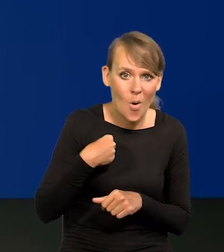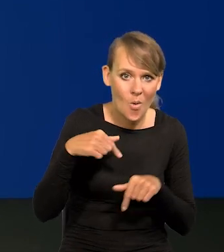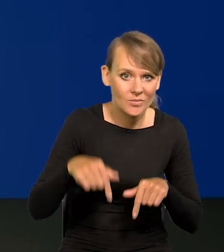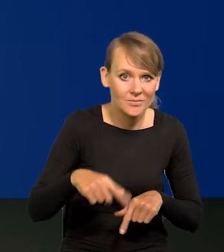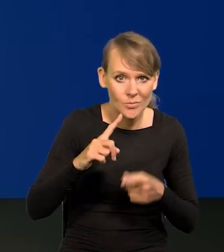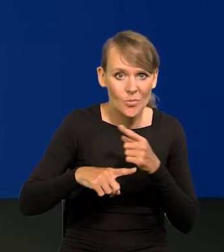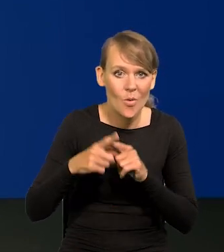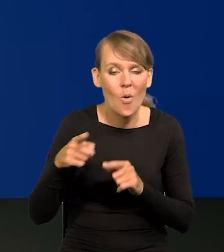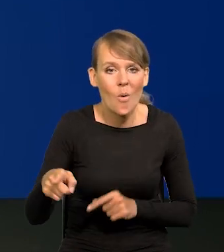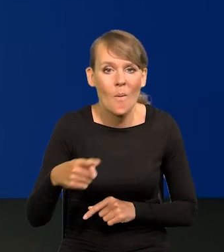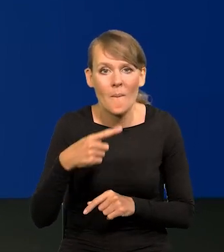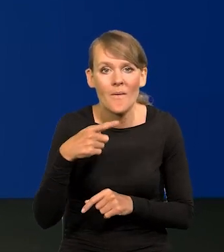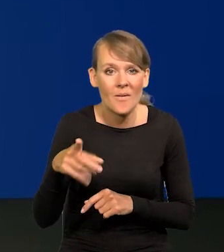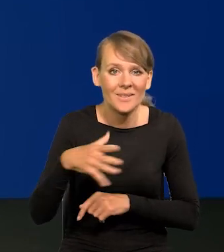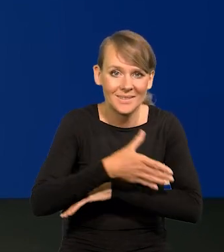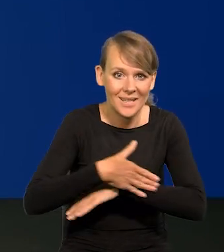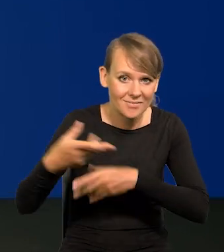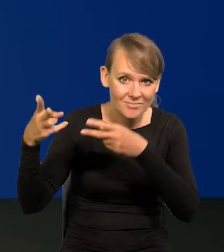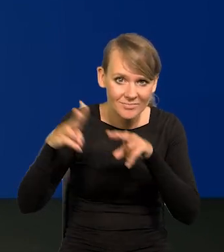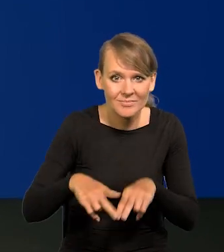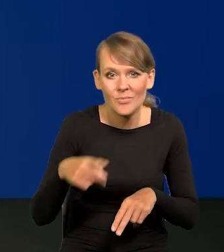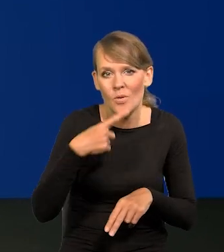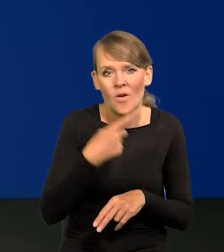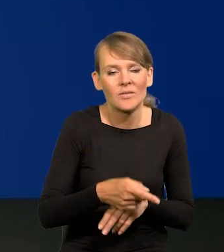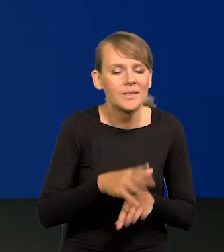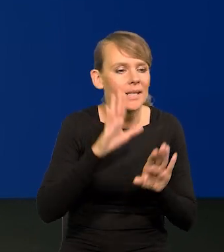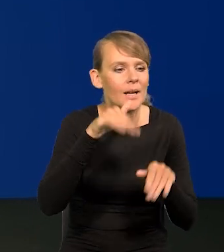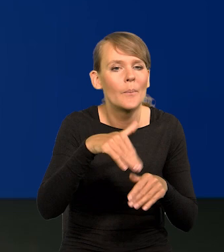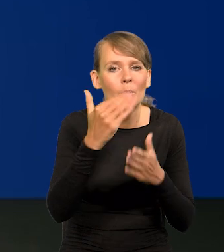teraz, po powrocie z zagranicy programów nie będzie żadnych,